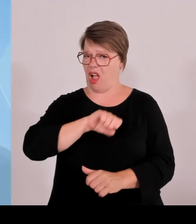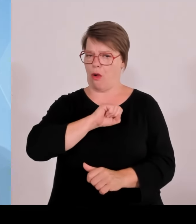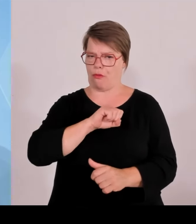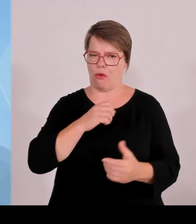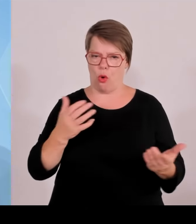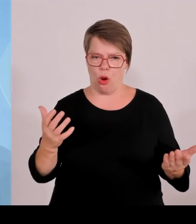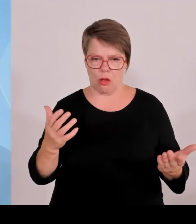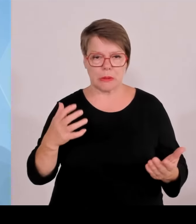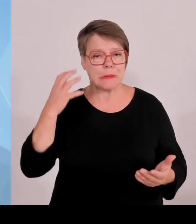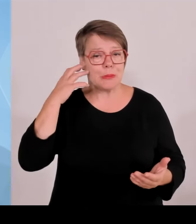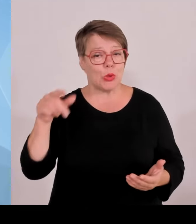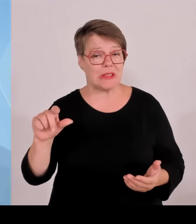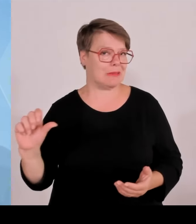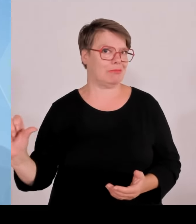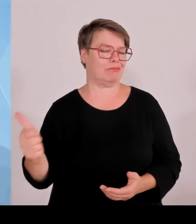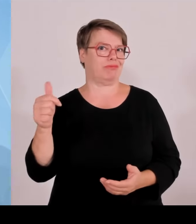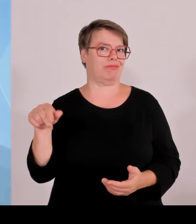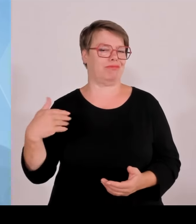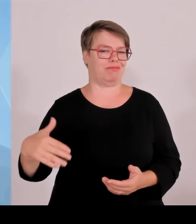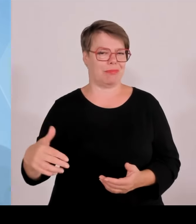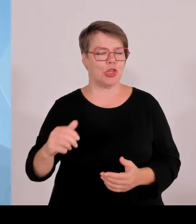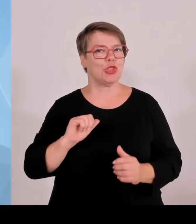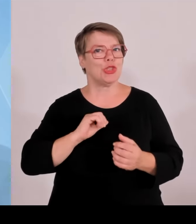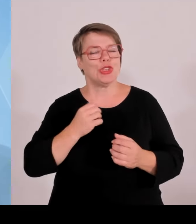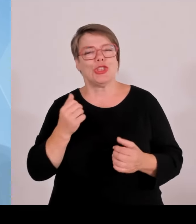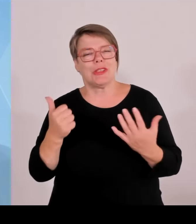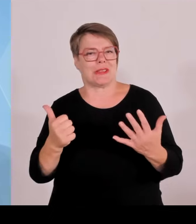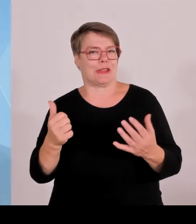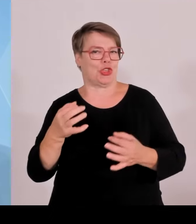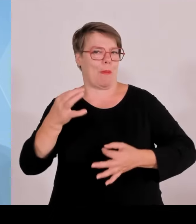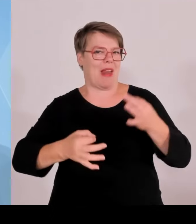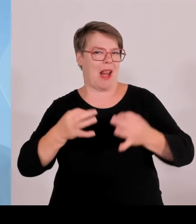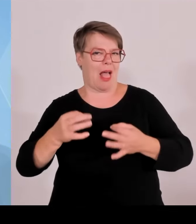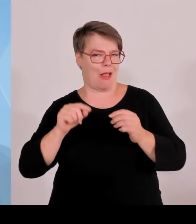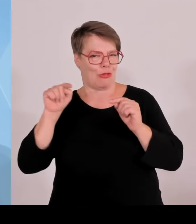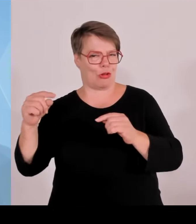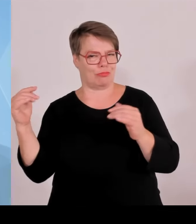durchgeführten Maßnahmen haben sich bezahlt gemacht, weshalb wir auch als